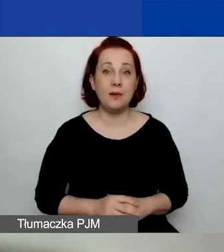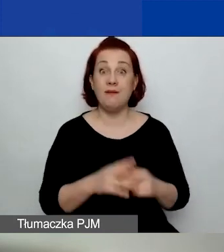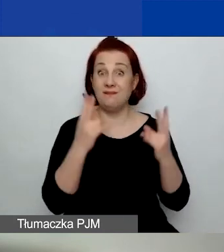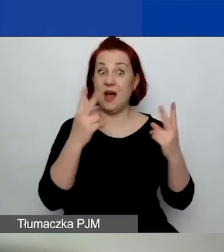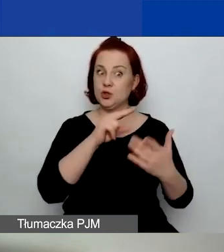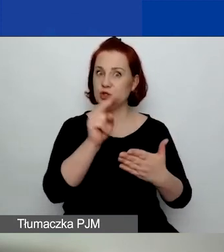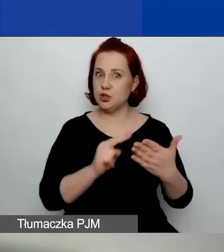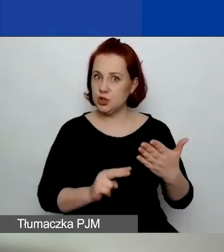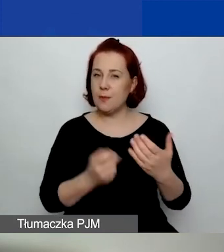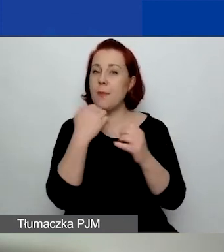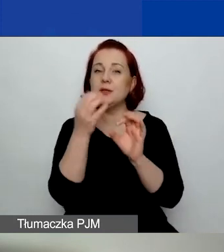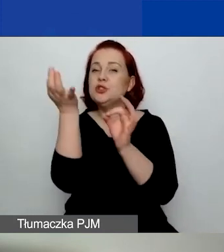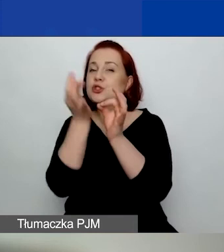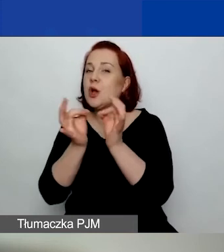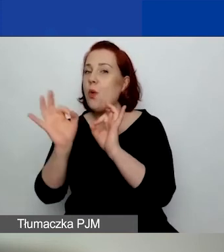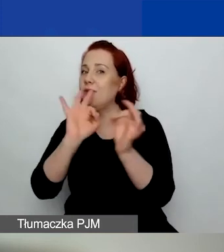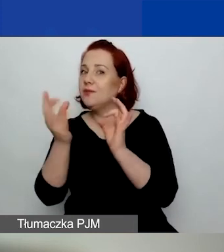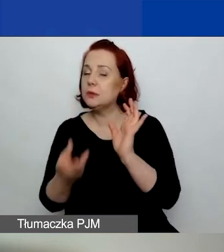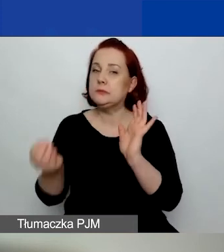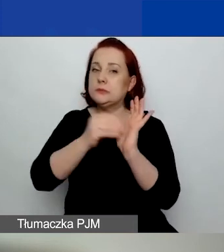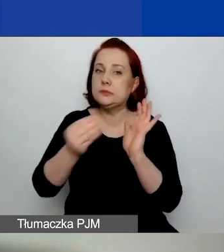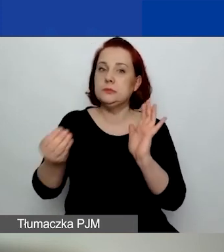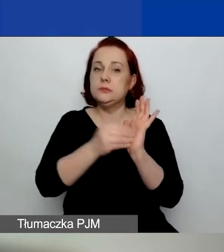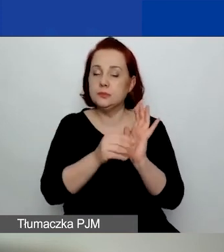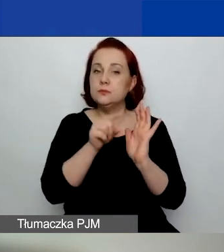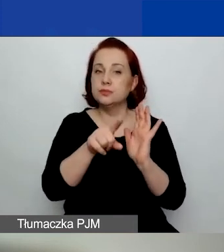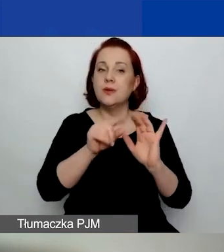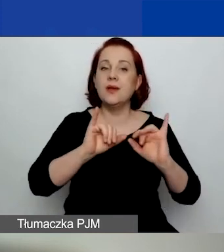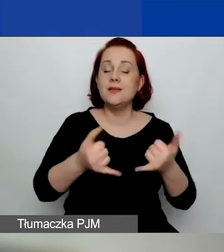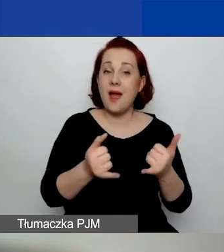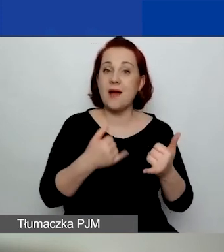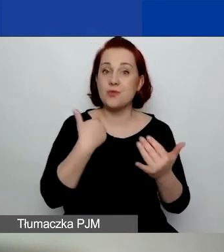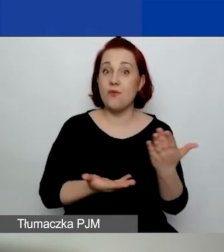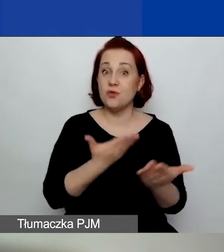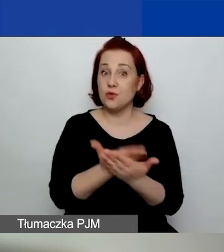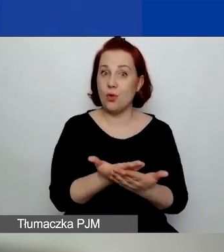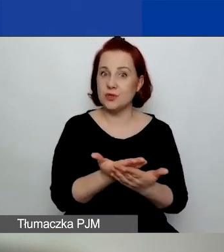bo są pewne uszczegółowienia dotyczące kwalifikowalności działań.